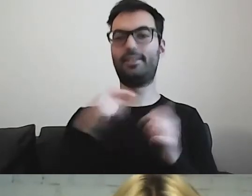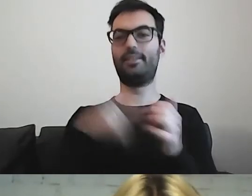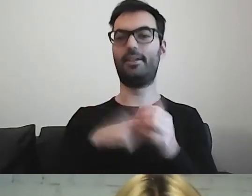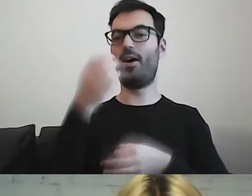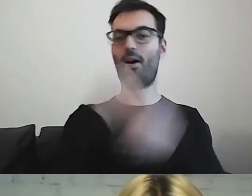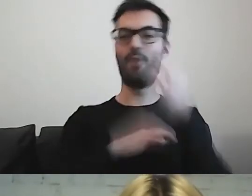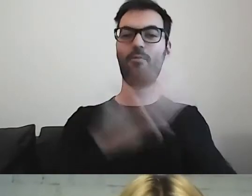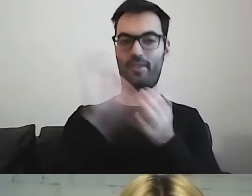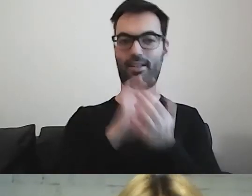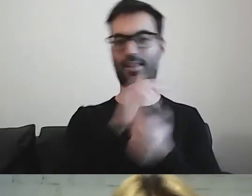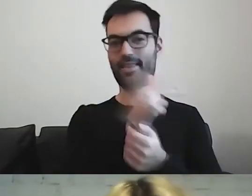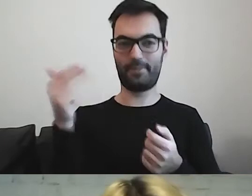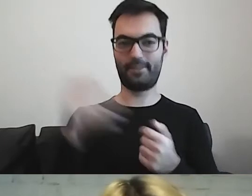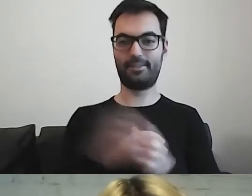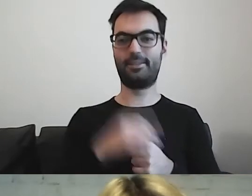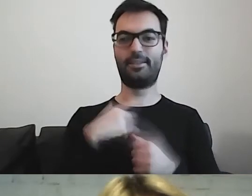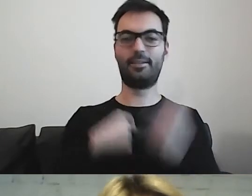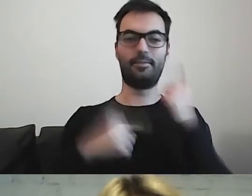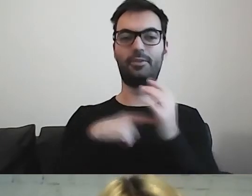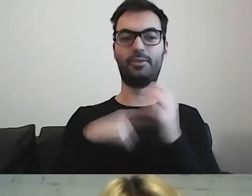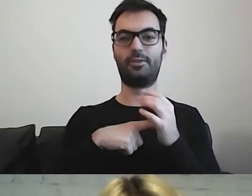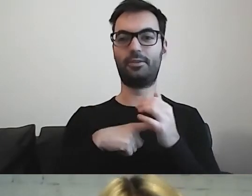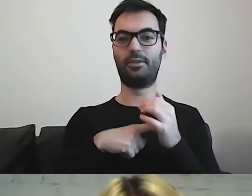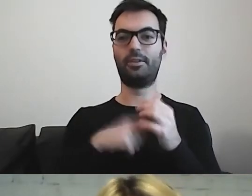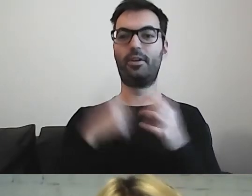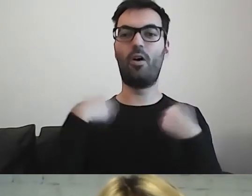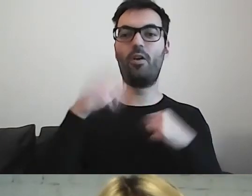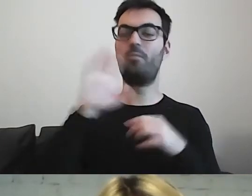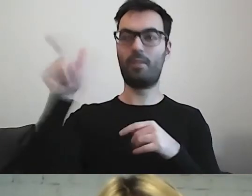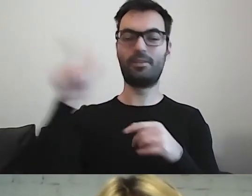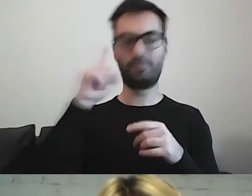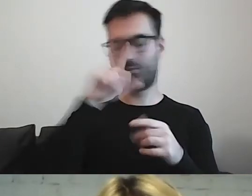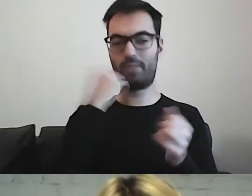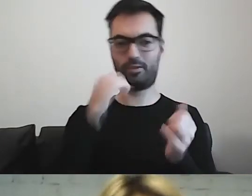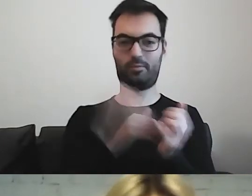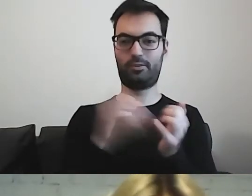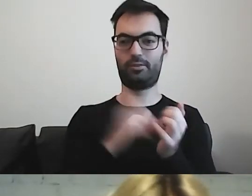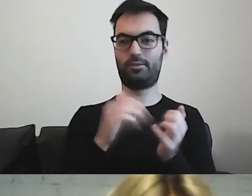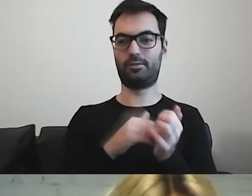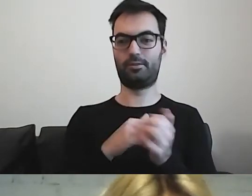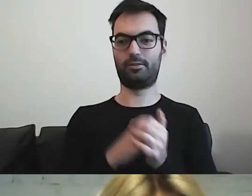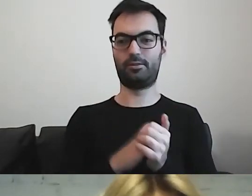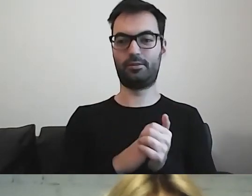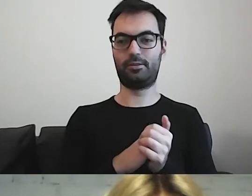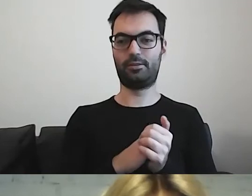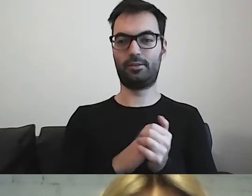Takie osoby jak ty są potrzebne. Myślę, że zaraz wszyscy złapiemy bakcyla.